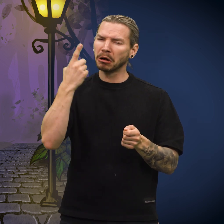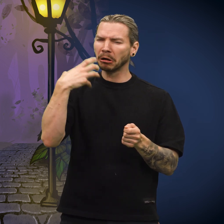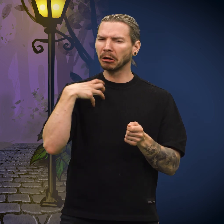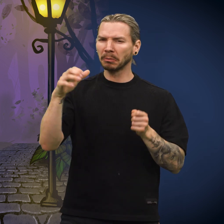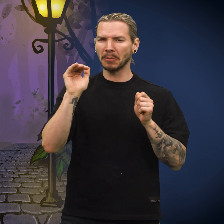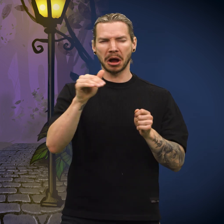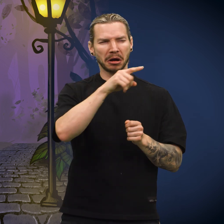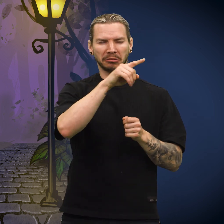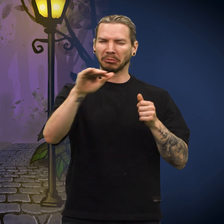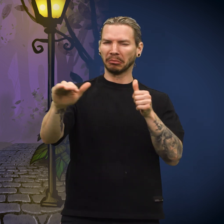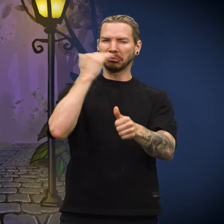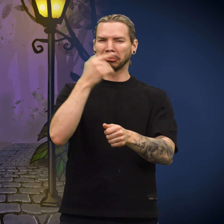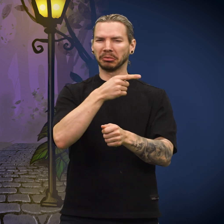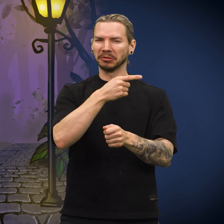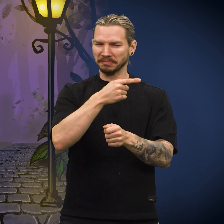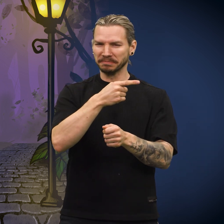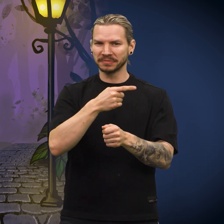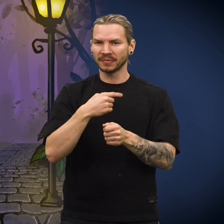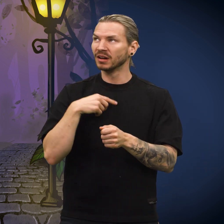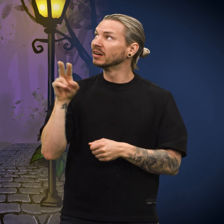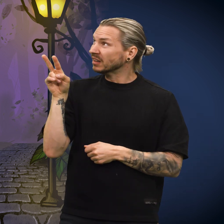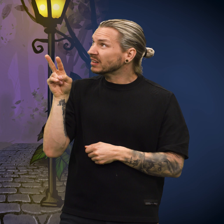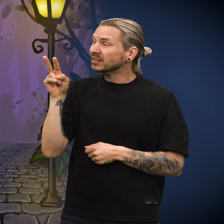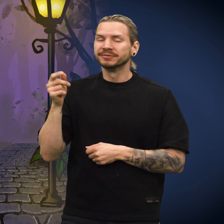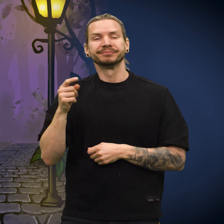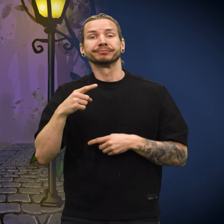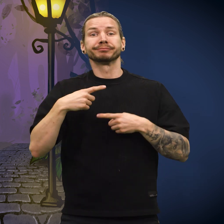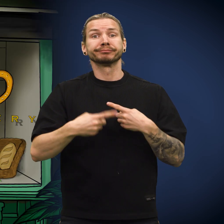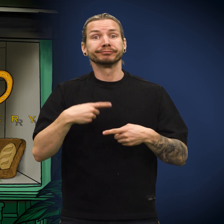«Men den rike bakeren merker kanskje ingenting», sa hun.